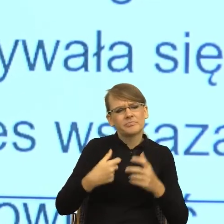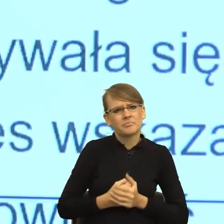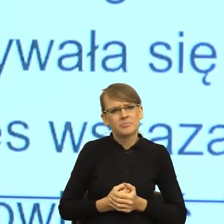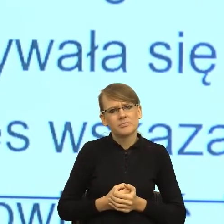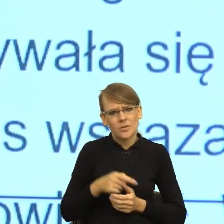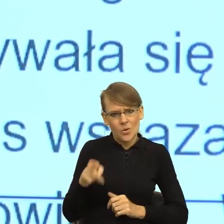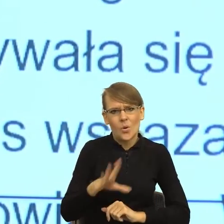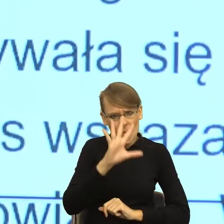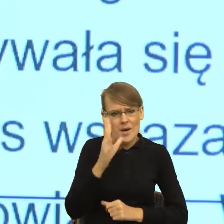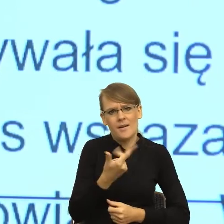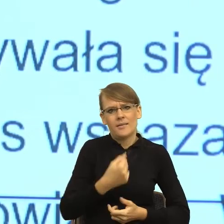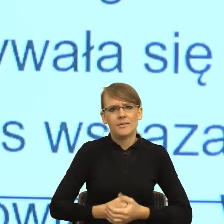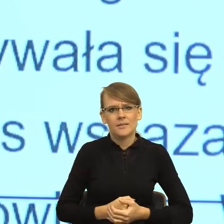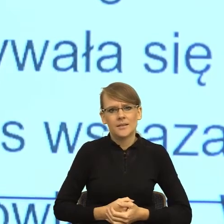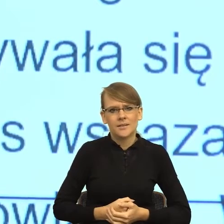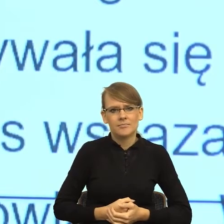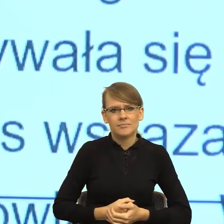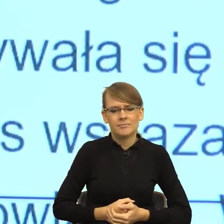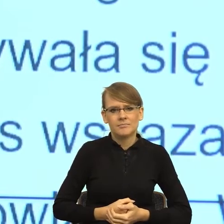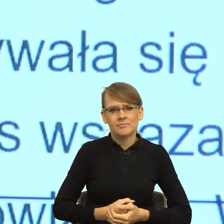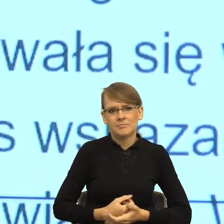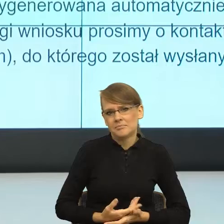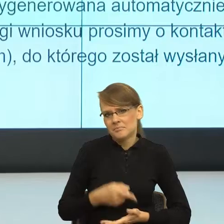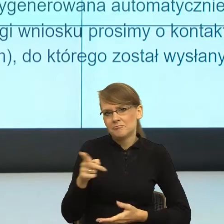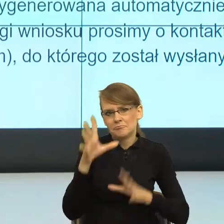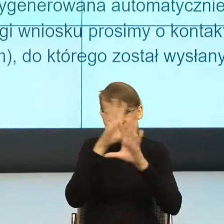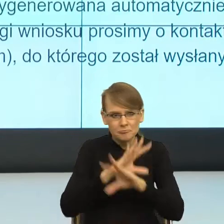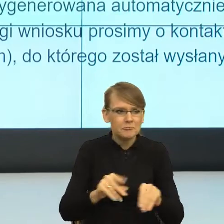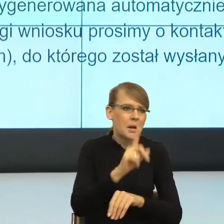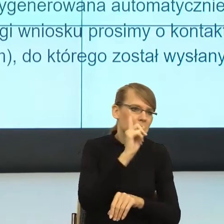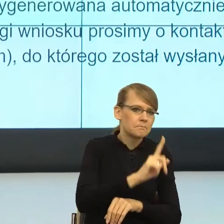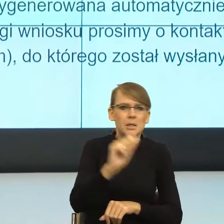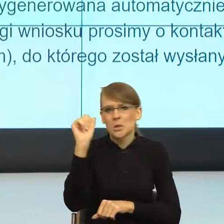sensie zauważa i jedną, i drugą płeć. Z punktu widzenia pragmatyki mowy